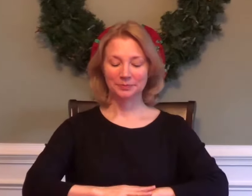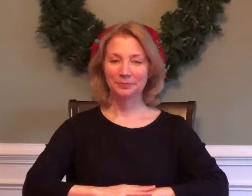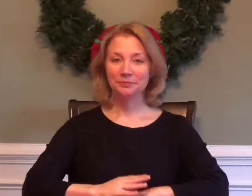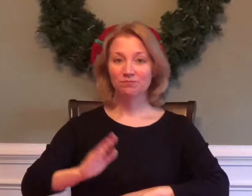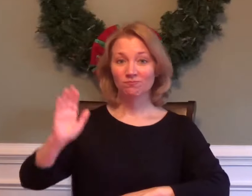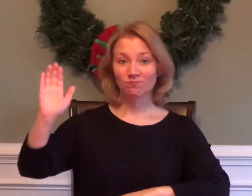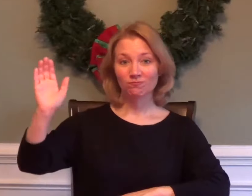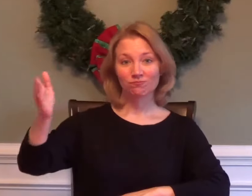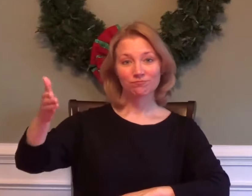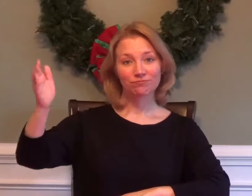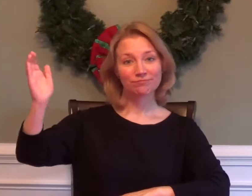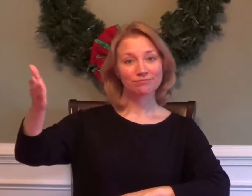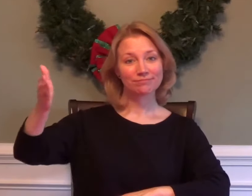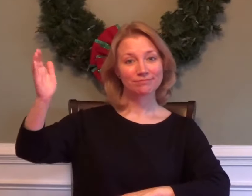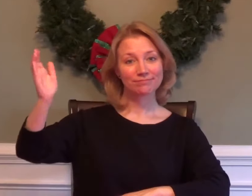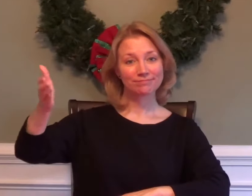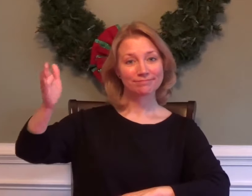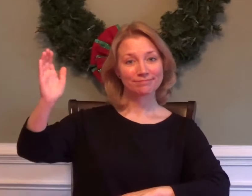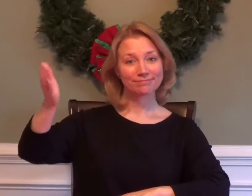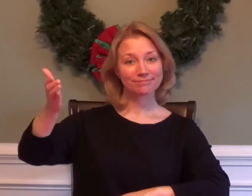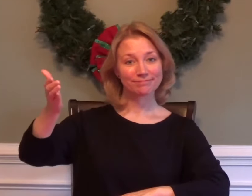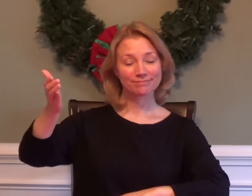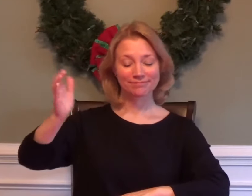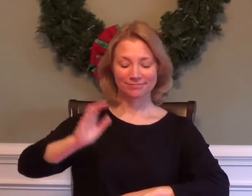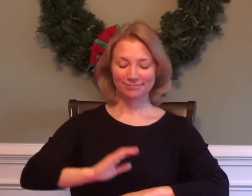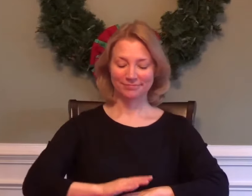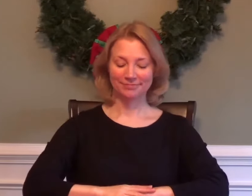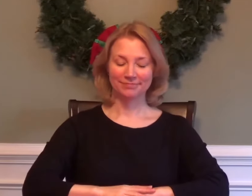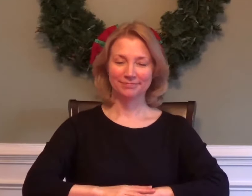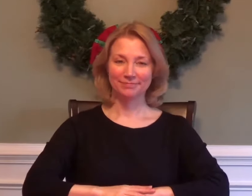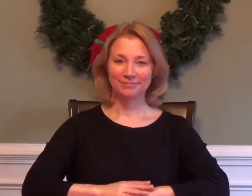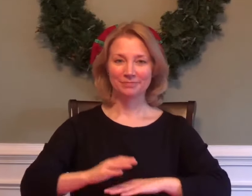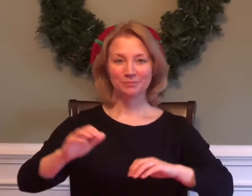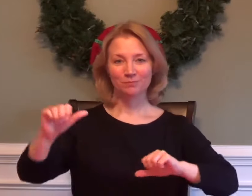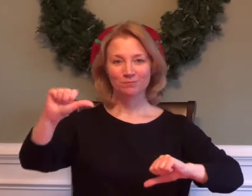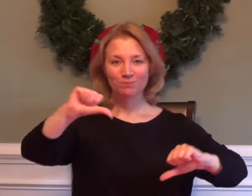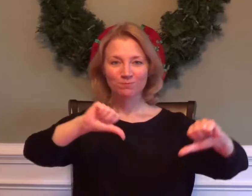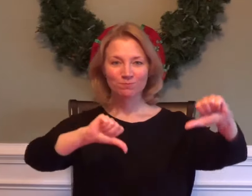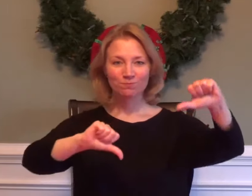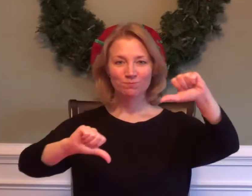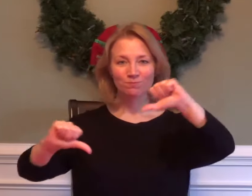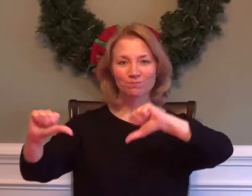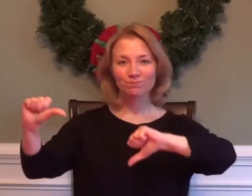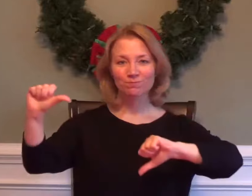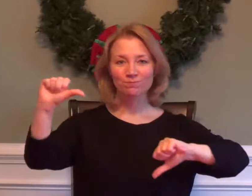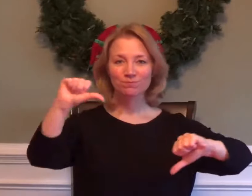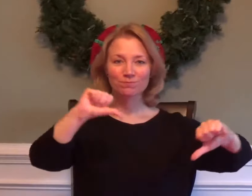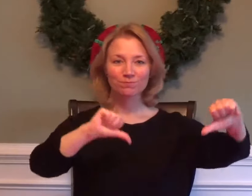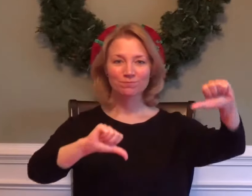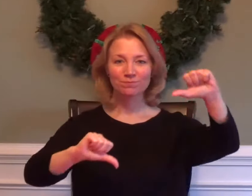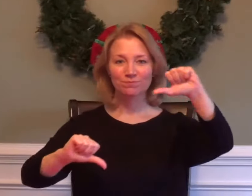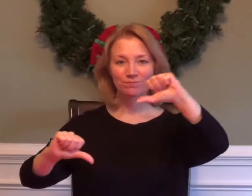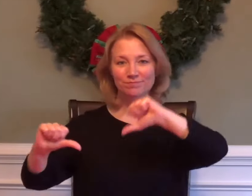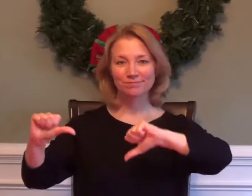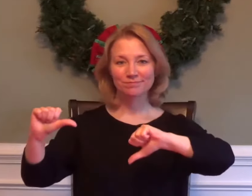SPEECH / LECTURE / PRESENTATION SCIENCE